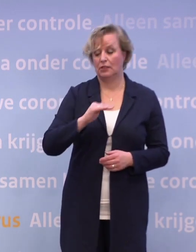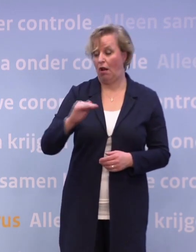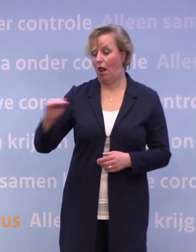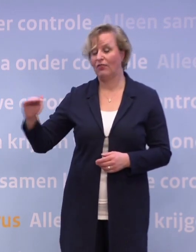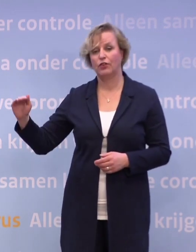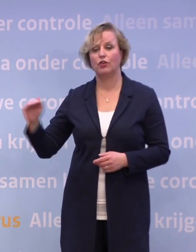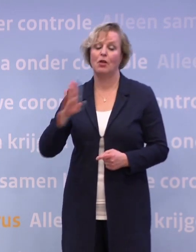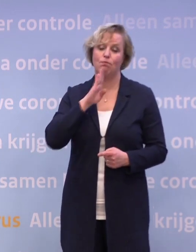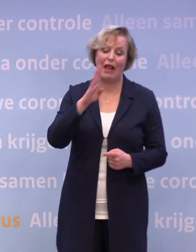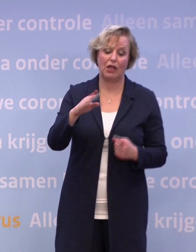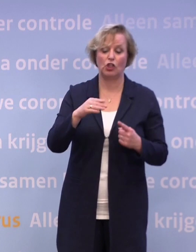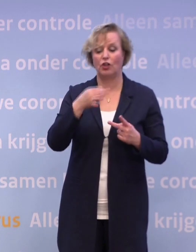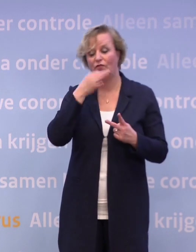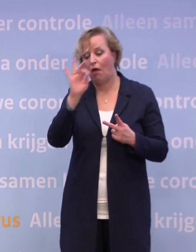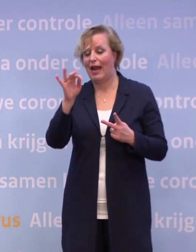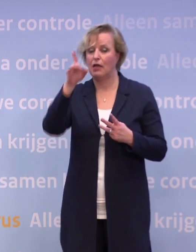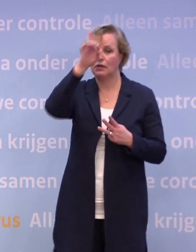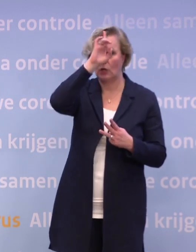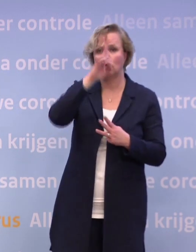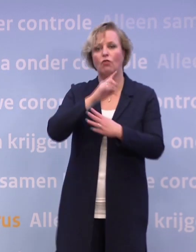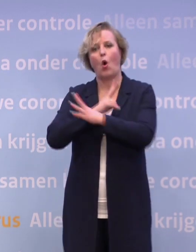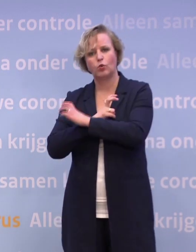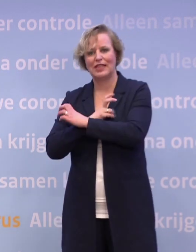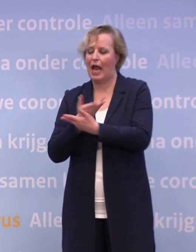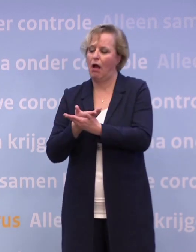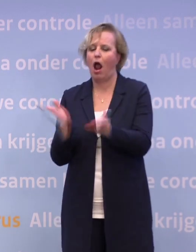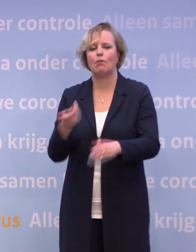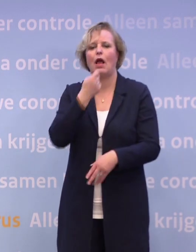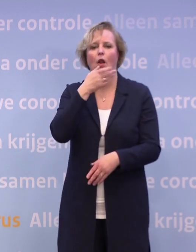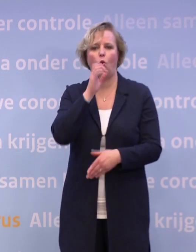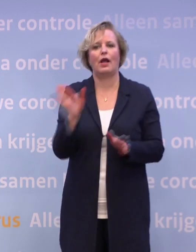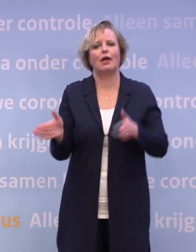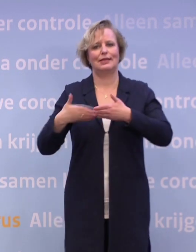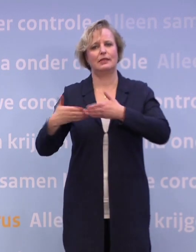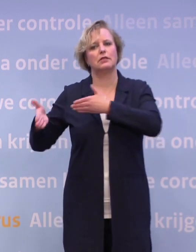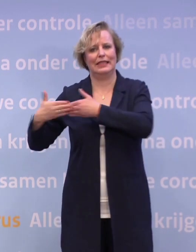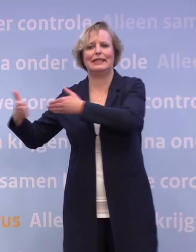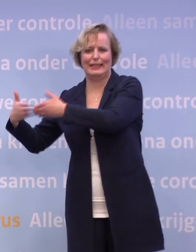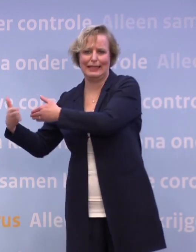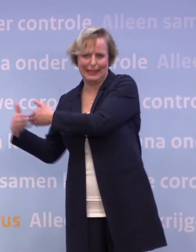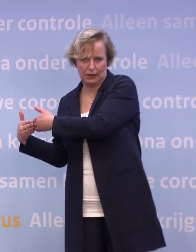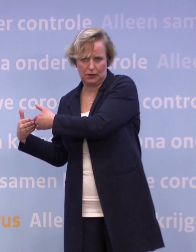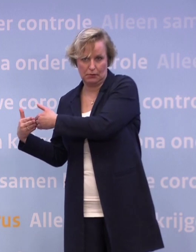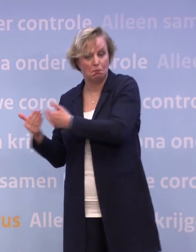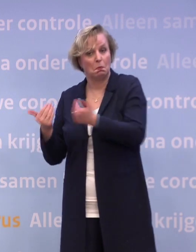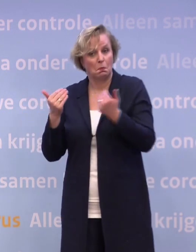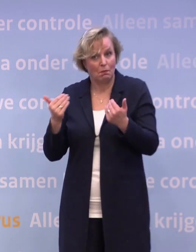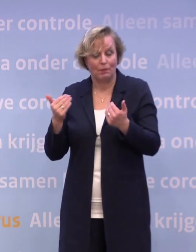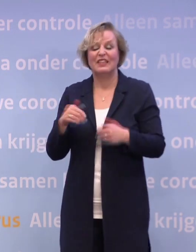...dus België, Frankrijk, Duitsland, Oostenrijk, is de horeca dicht. Ook in Nederland omdat dat een sector is die op zichzelf ontzettend zijn best doet...